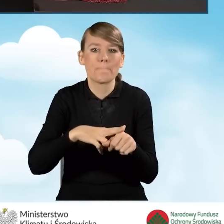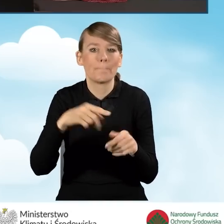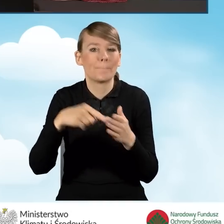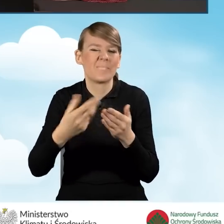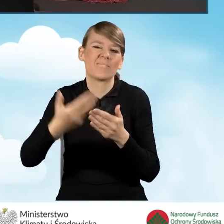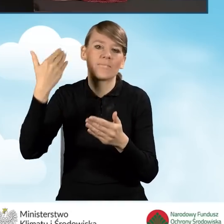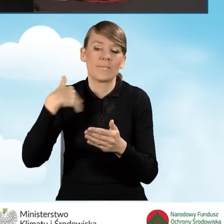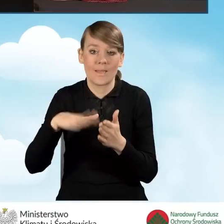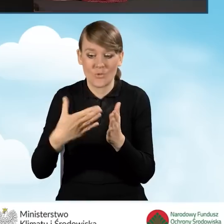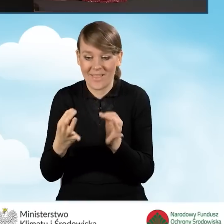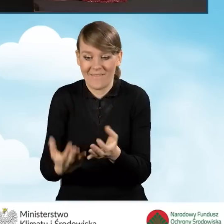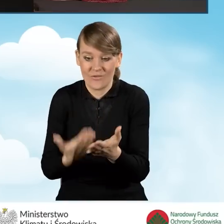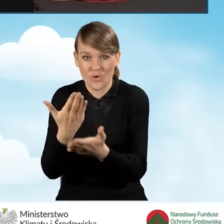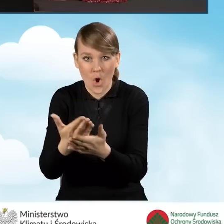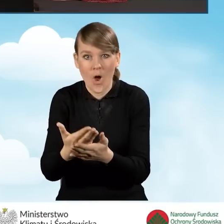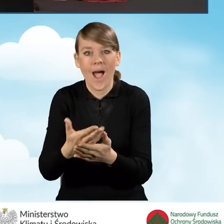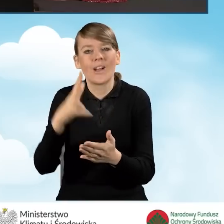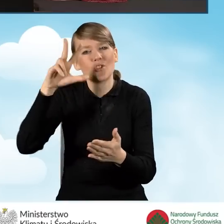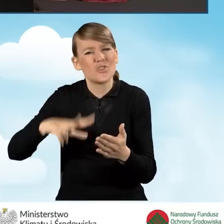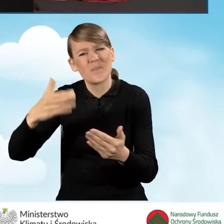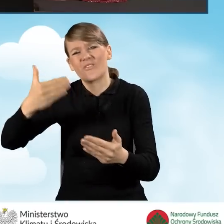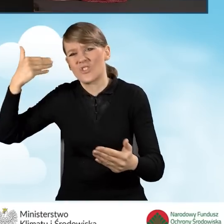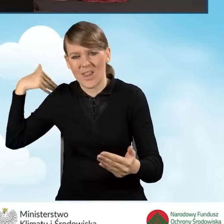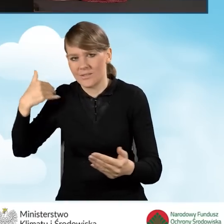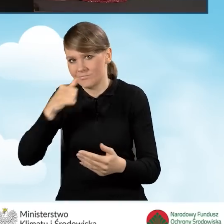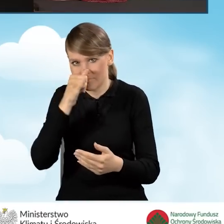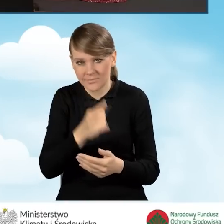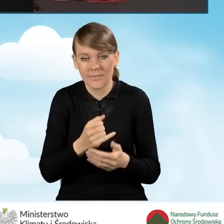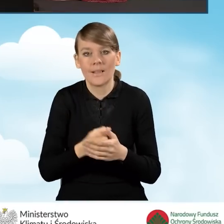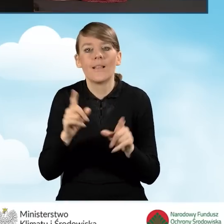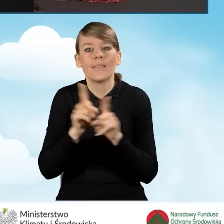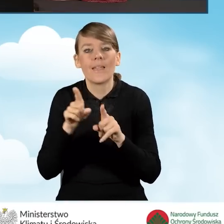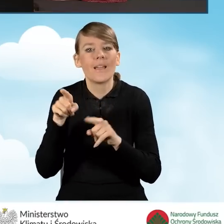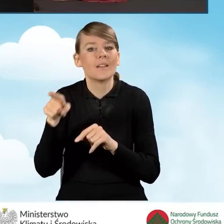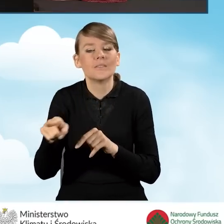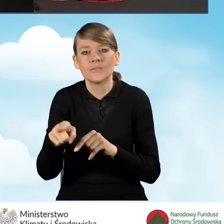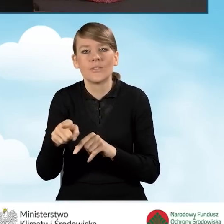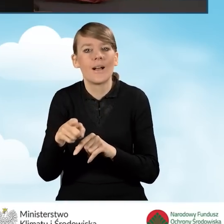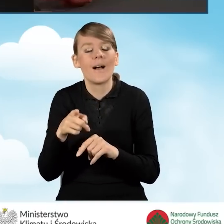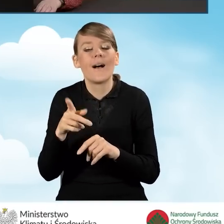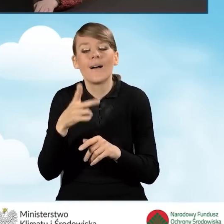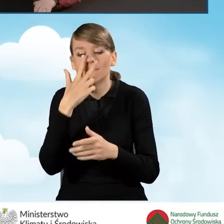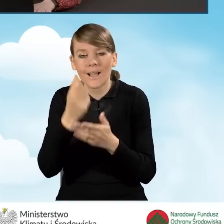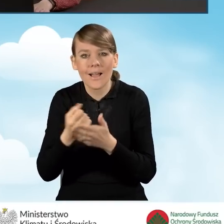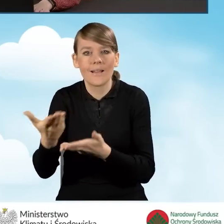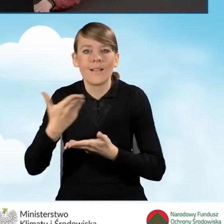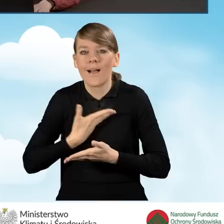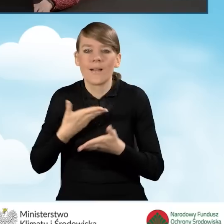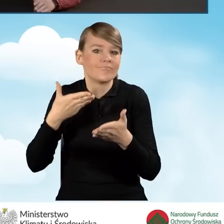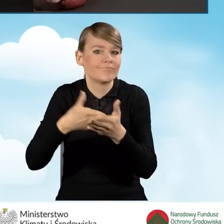niż 3 miesiące od daty złożenia wniosku o dofinansowanie i powinno być wydane najpóźniej w dniu złożenia wniosku o dofinansowanie.